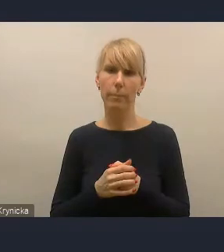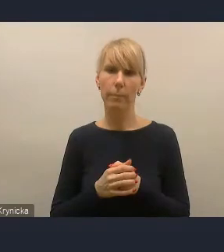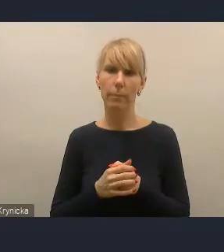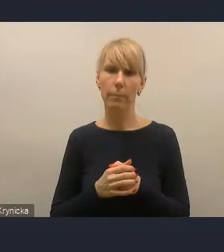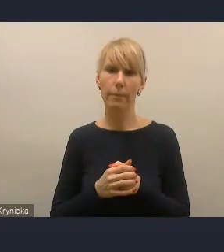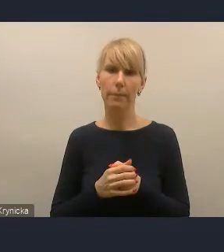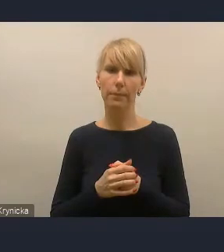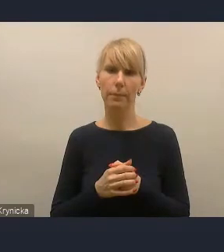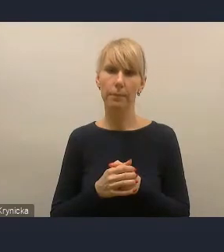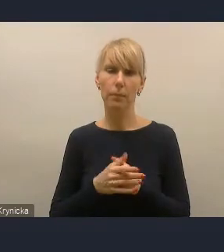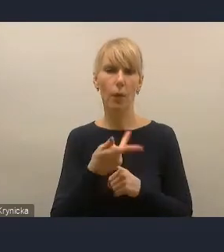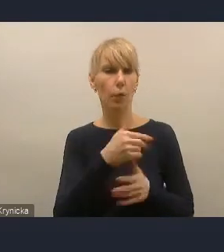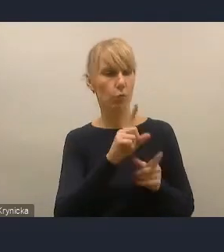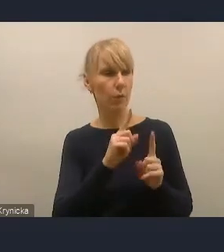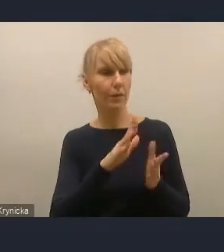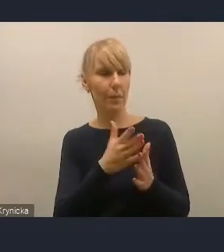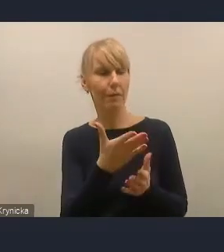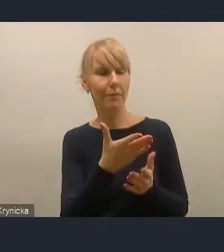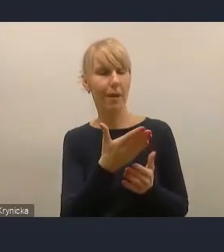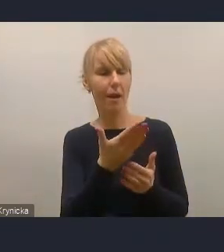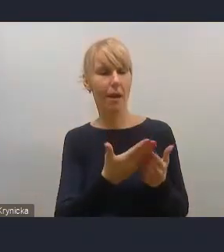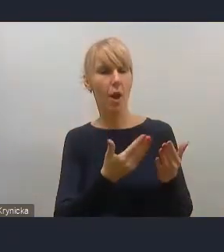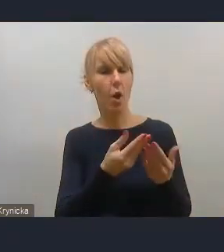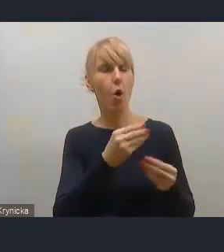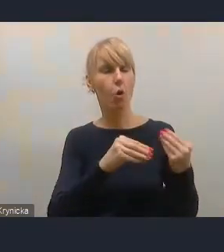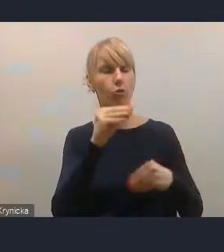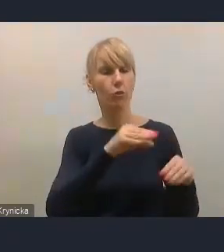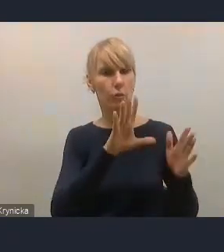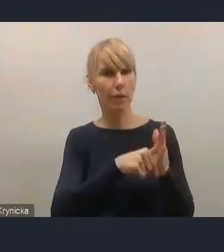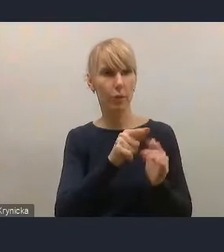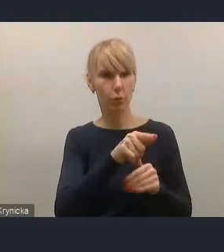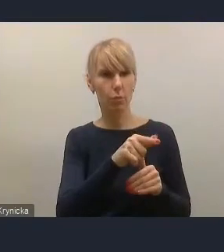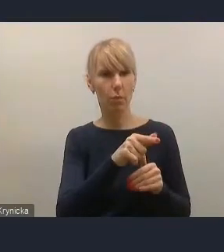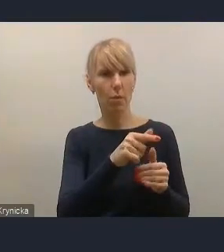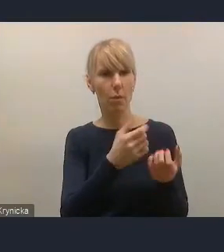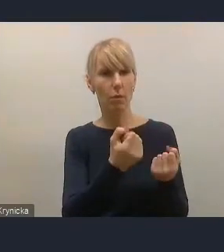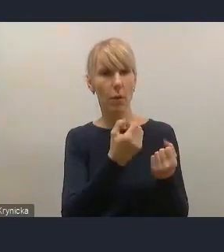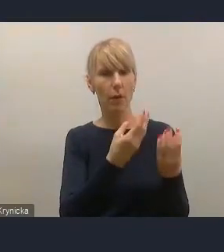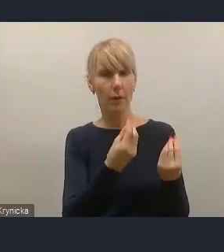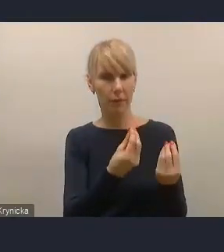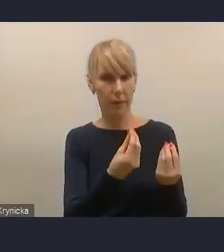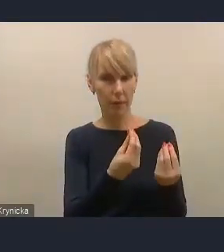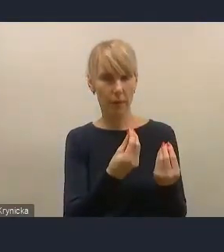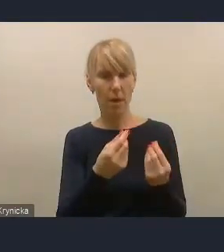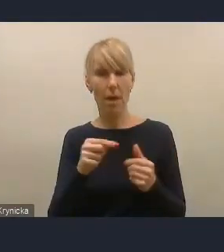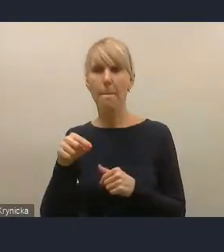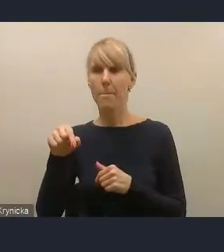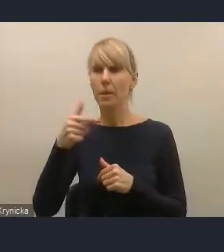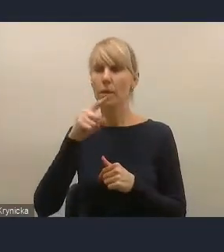Mówiła o aspekcie finansowym rozwoju miast i zdajemy sobie sprawę oczywiście, że kwestia stanu finansów miast